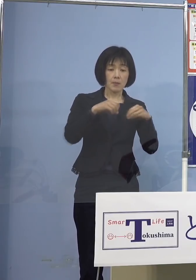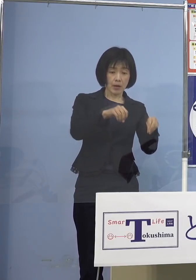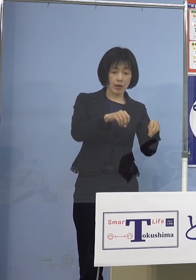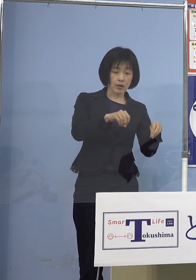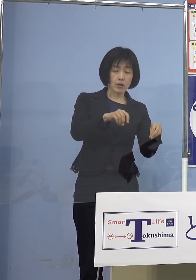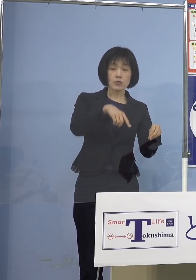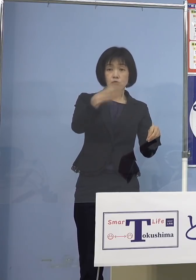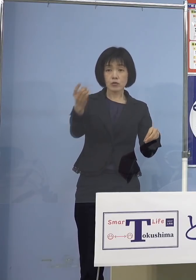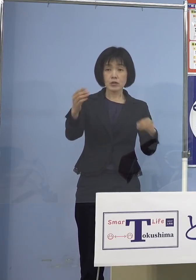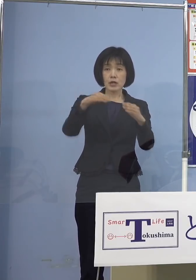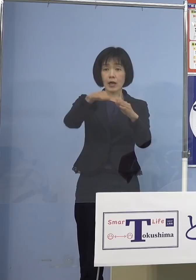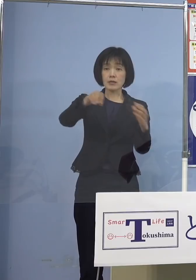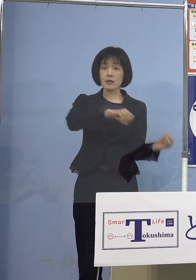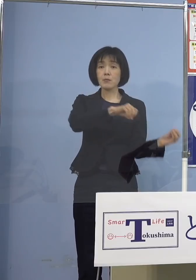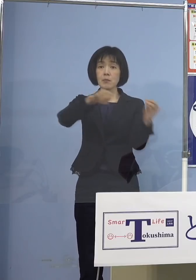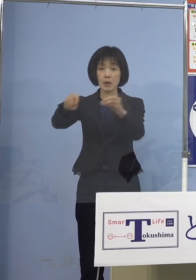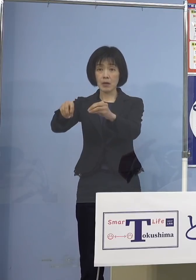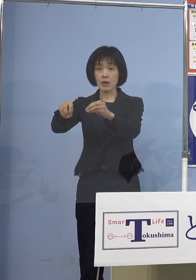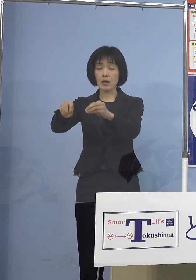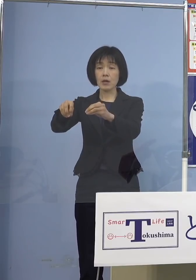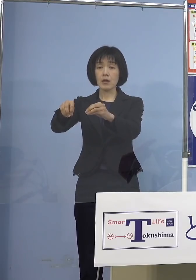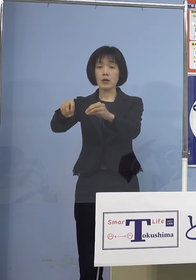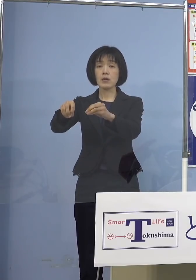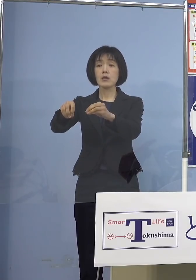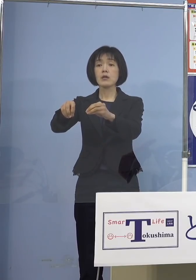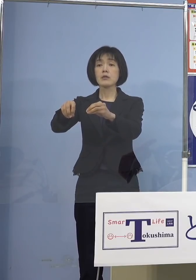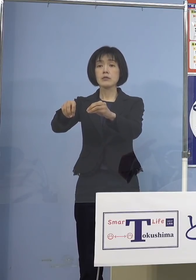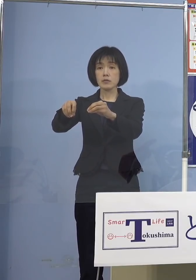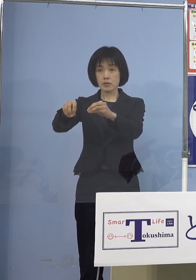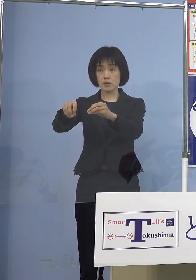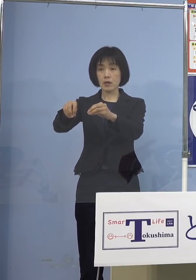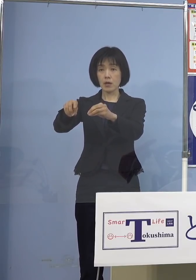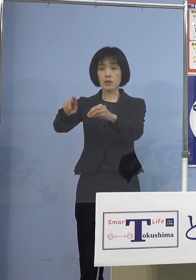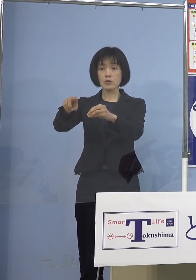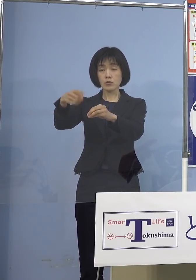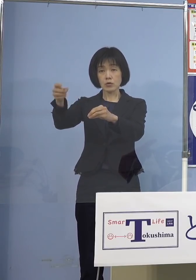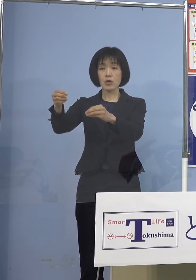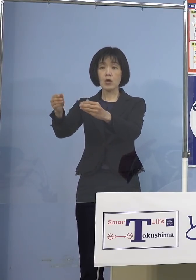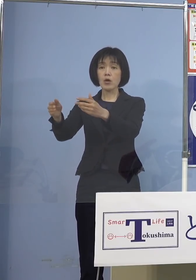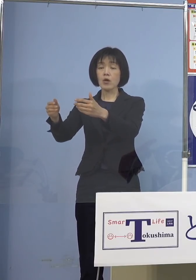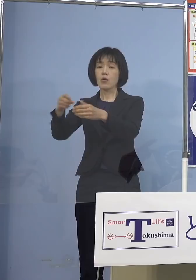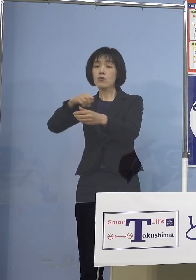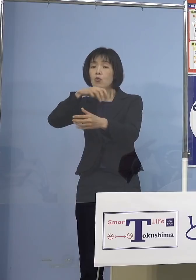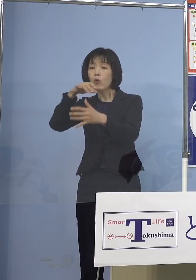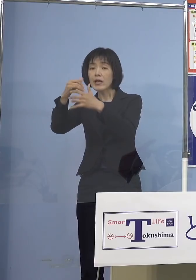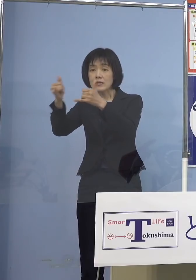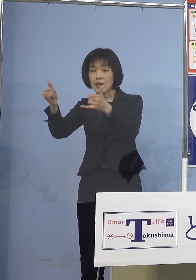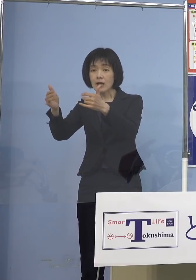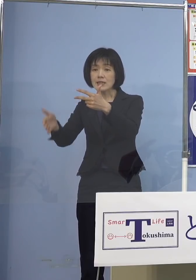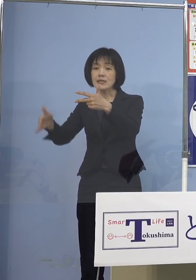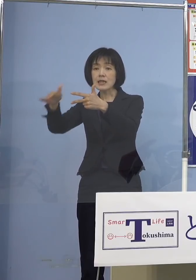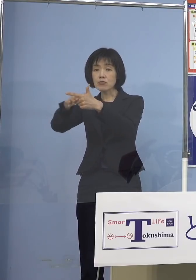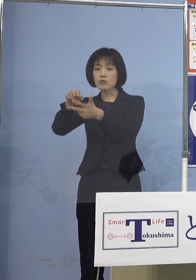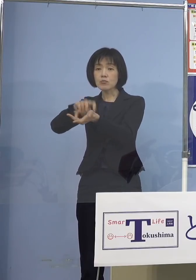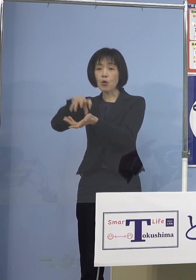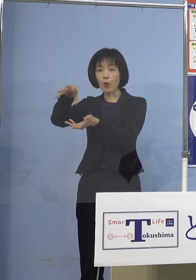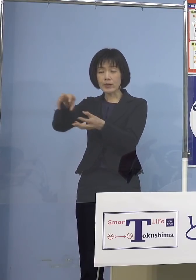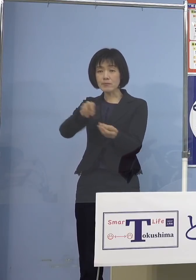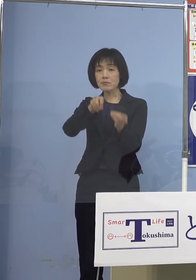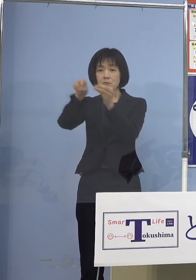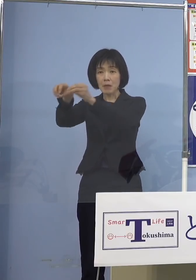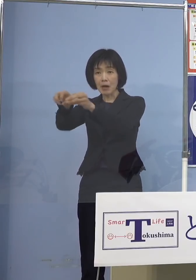そしてそこから今度は高齢者施設 あるいは医療機関また障がい者施設